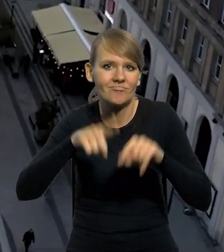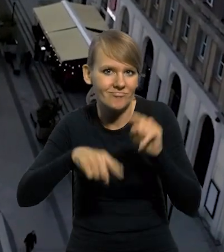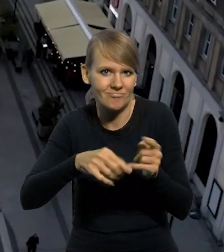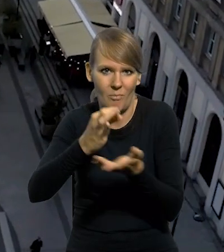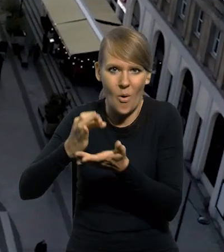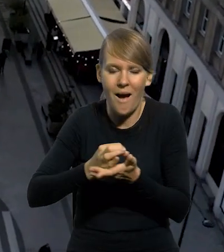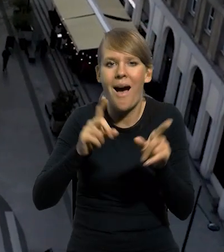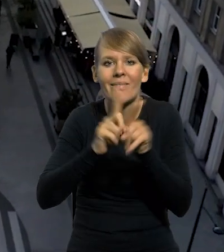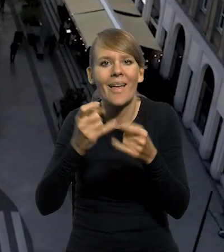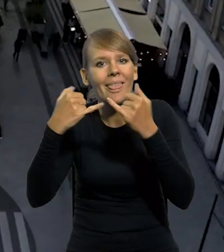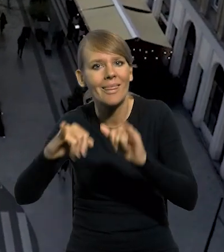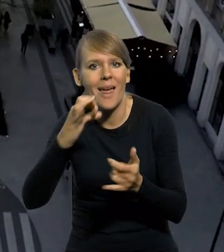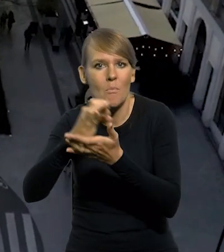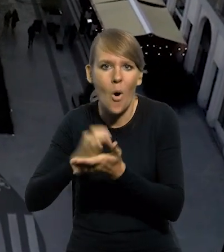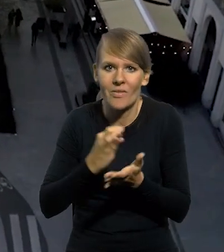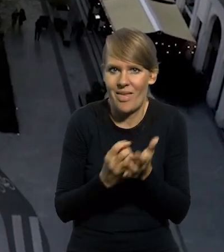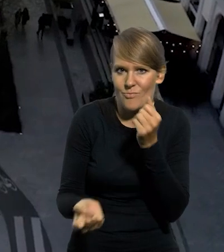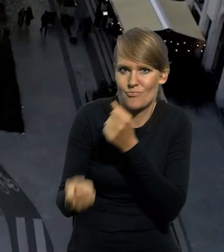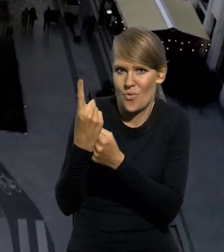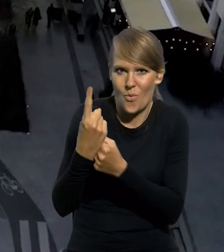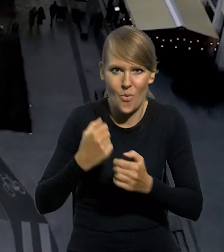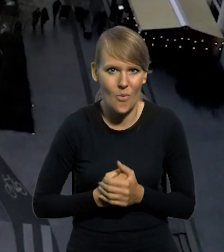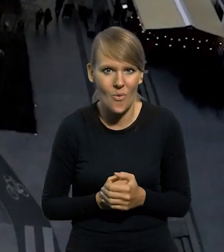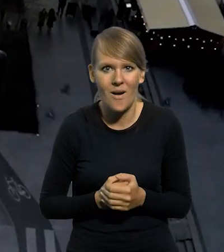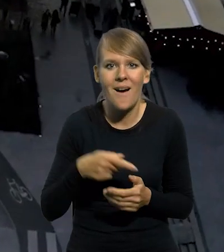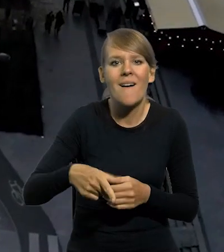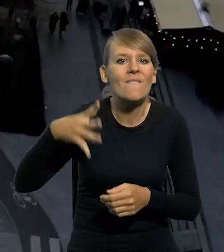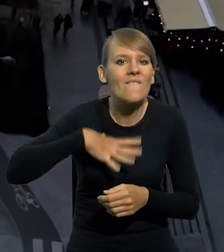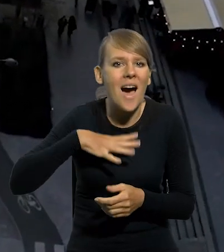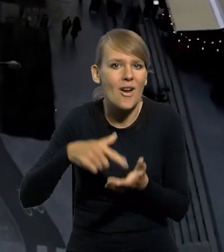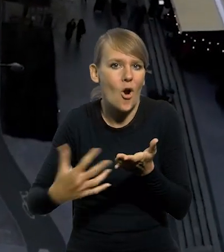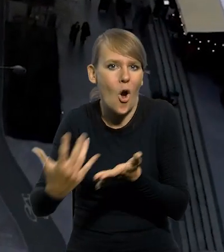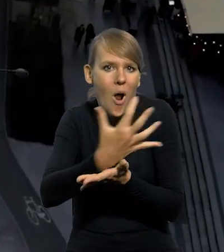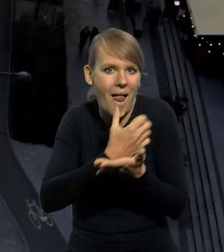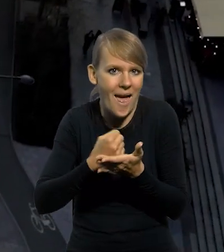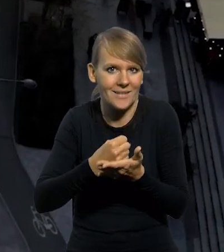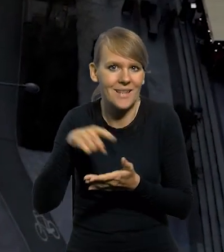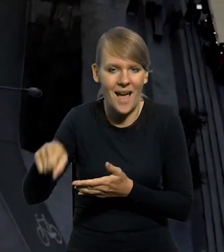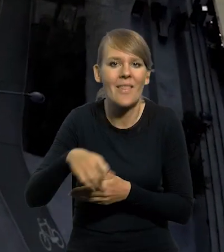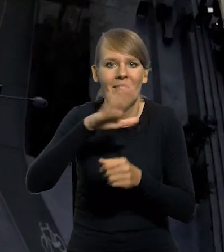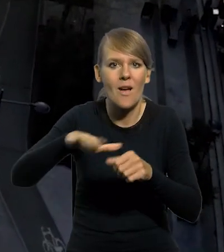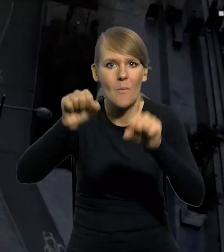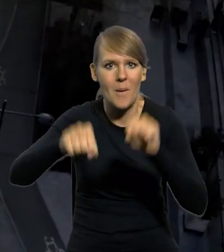jak i monety, których parametry techniczne są niestandardowe. Wartości kolekcjonerskie emitowane przez Narodowy Bank Polski